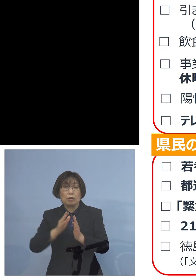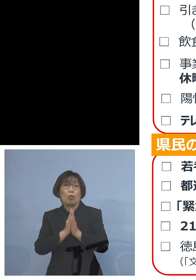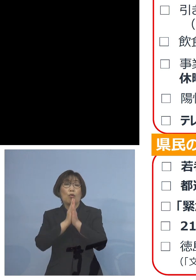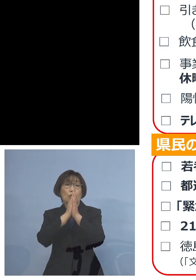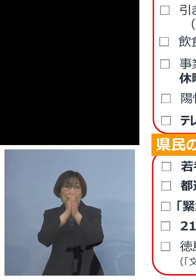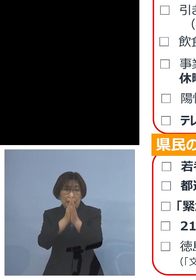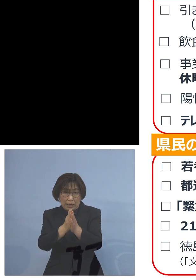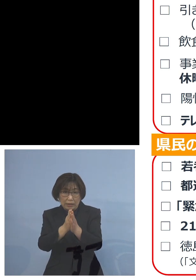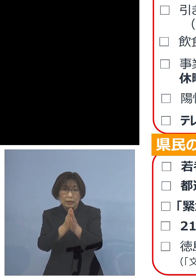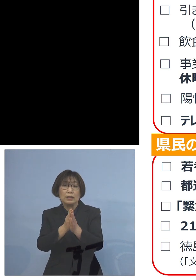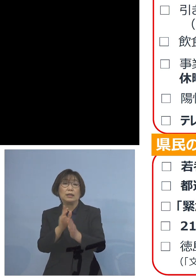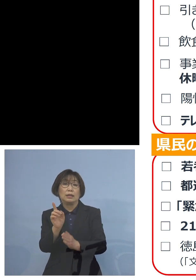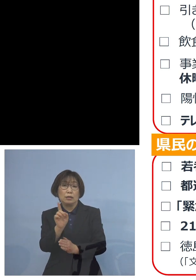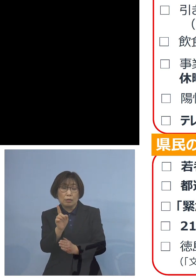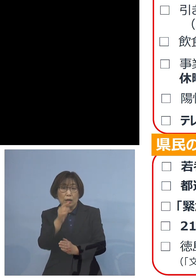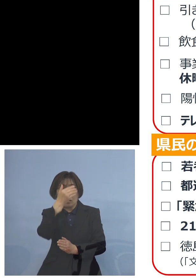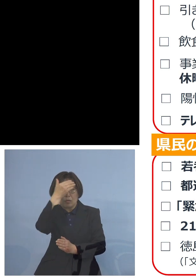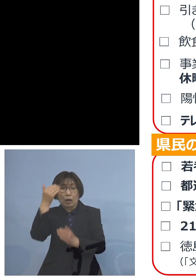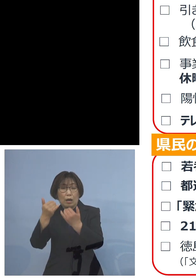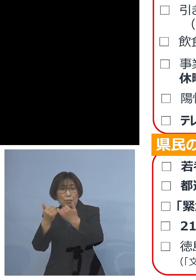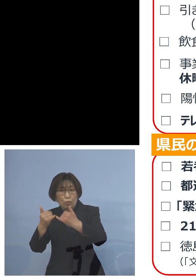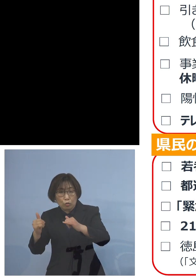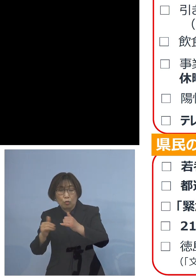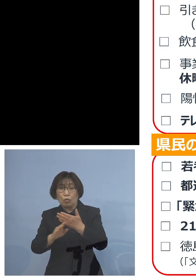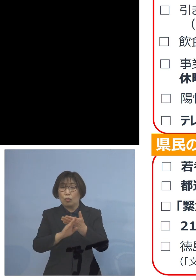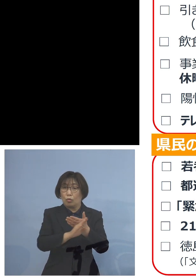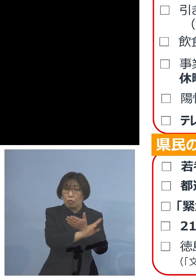若者の皆様方をはじめ 全ての世代に